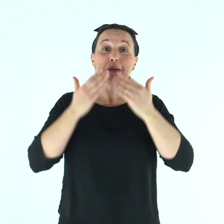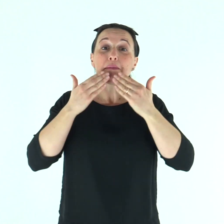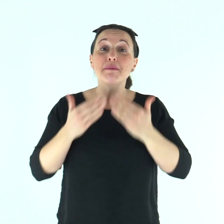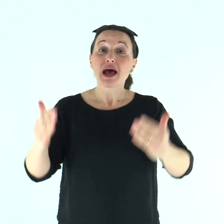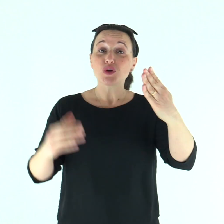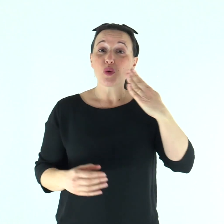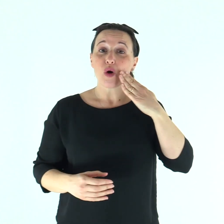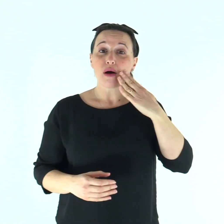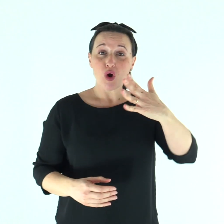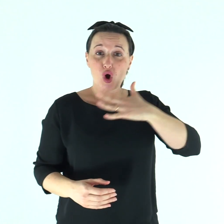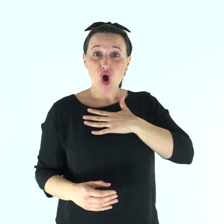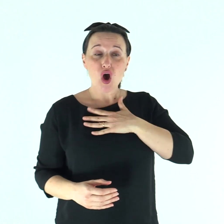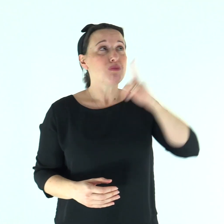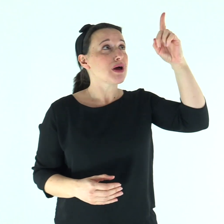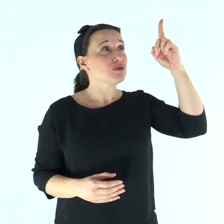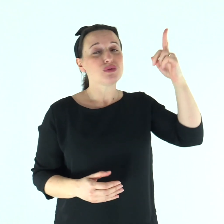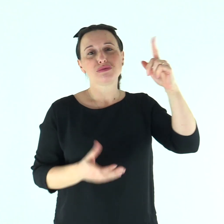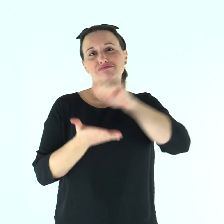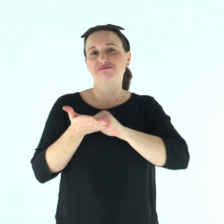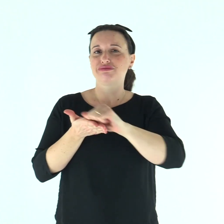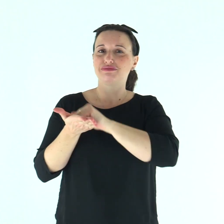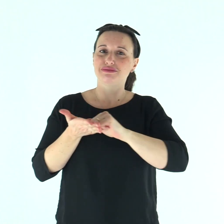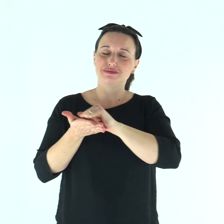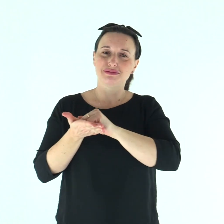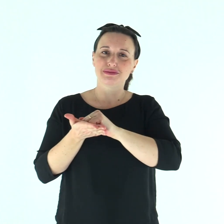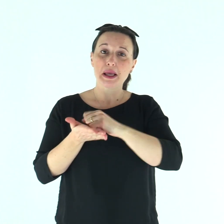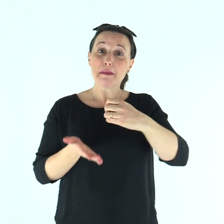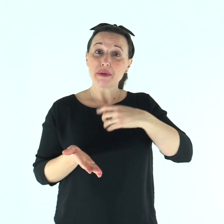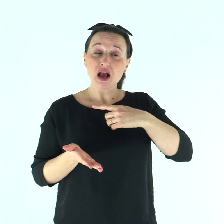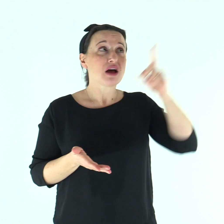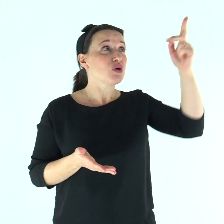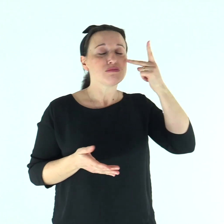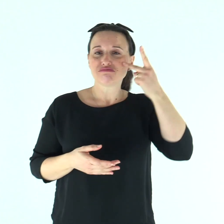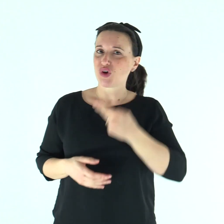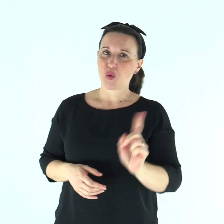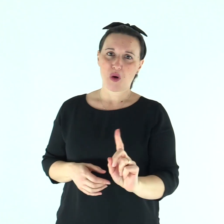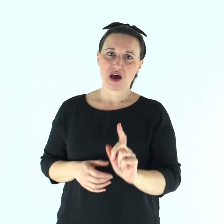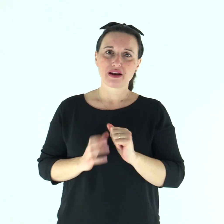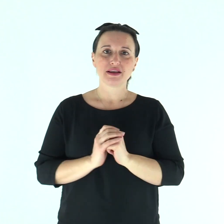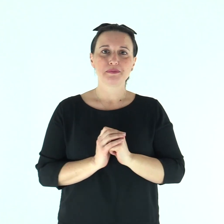Beato l'uomo a cui è tolta la colpa e coperto il peccato.